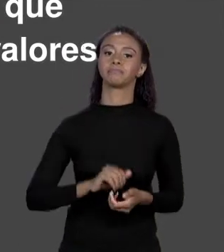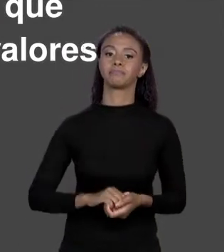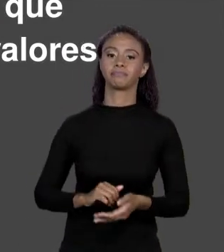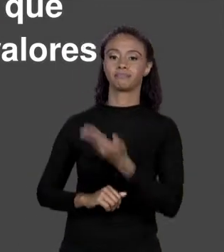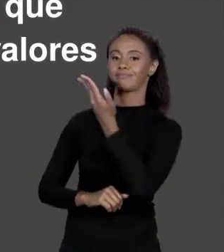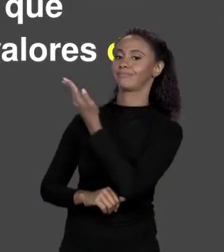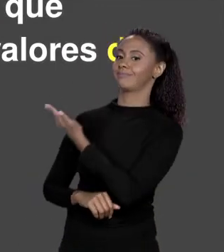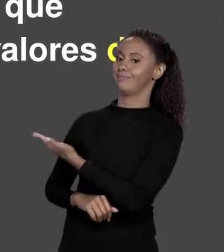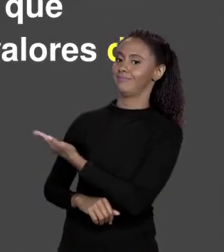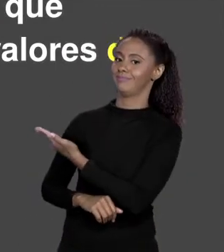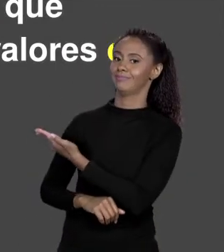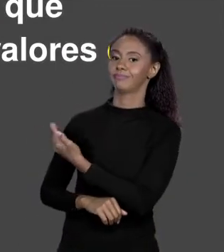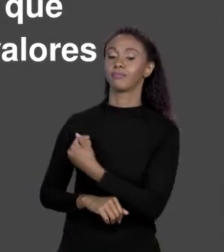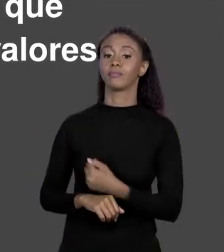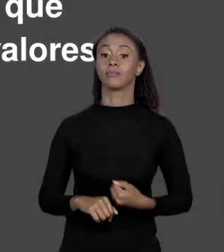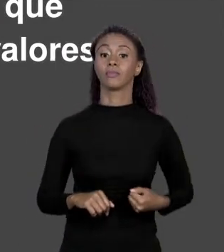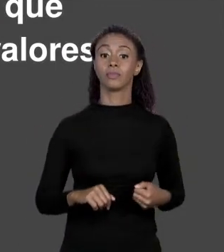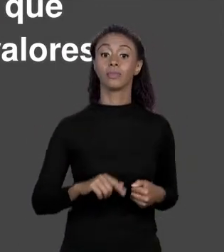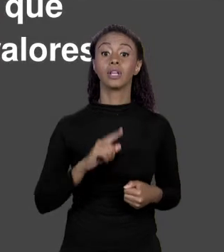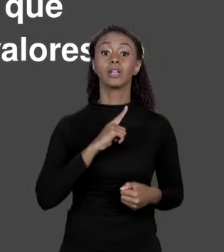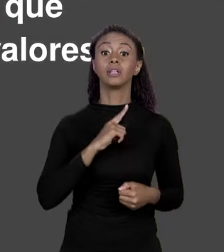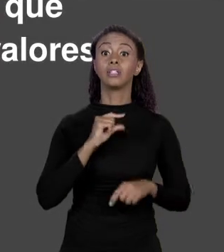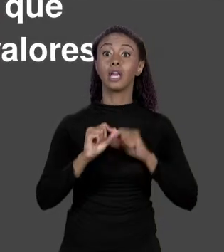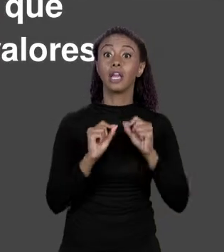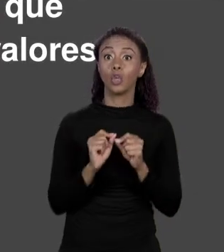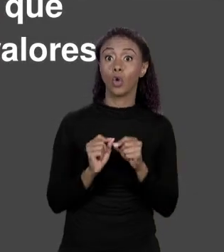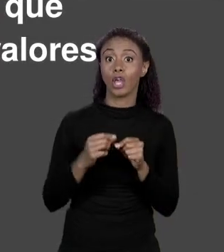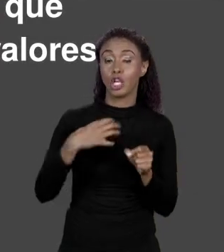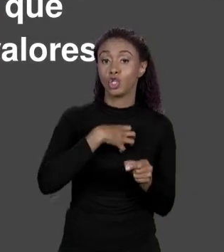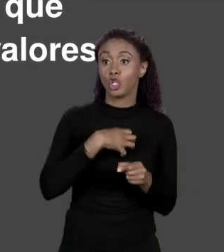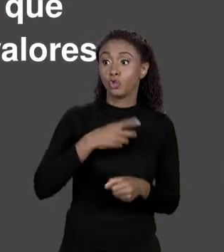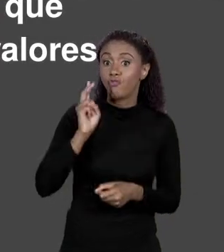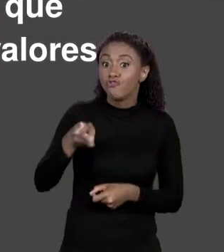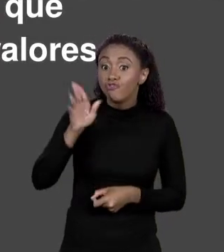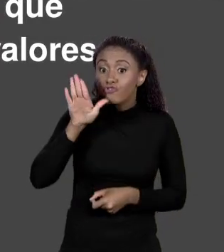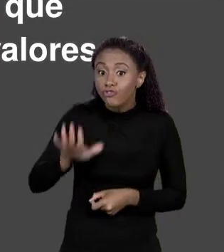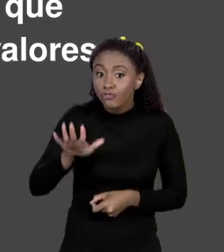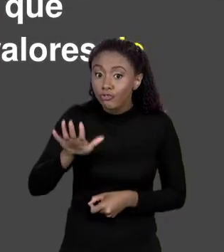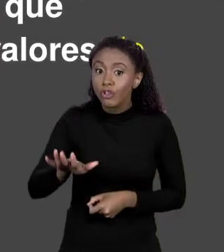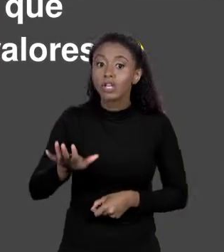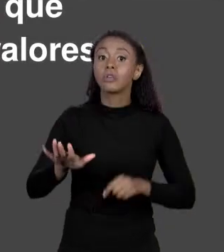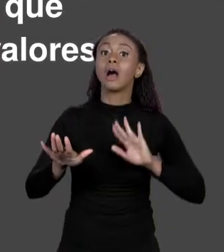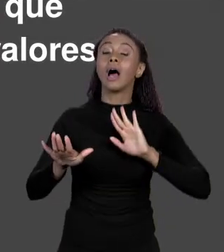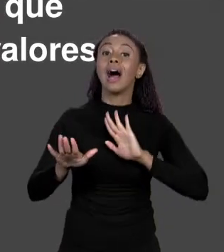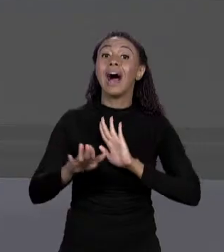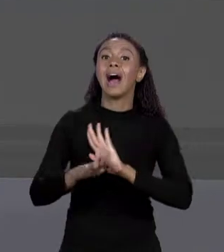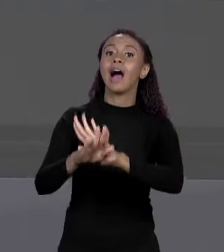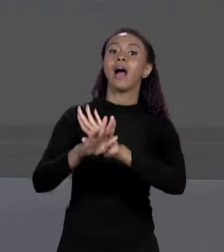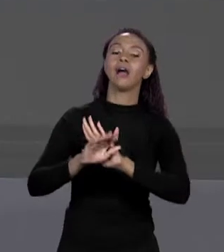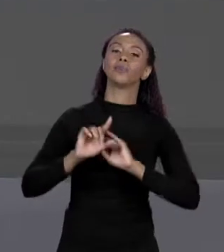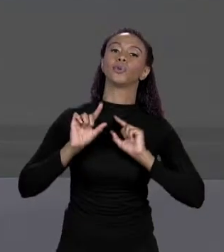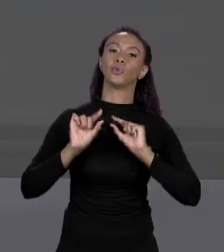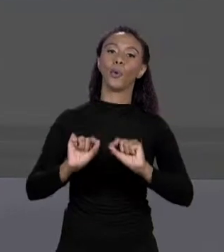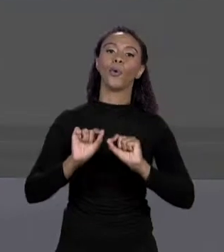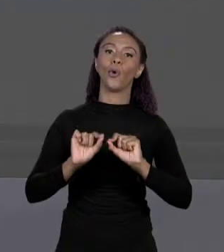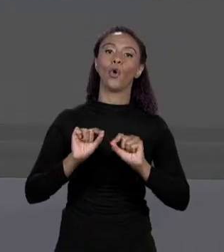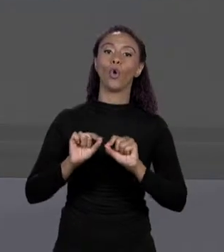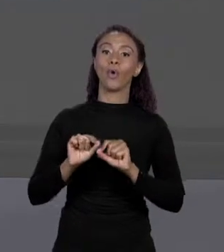AUMENTAR OU REDUZIR, É TAMANHO FIXO, QUE PERMITE QUE VOCÊ ARMAZENE UM CONJUNTO DE VALORES DO MESMO TIPO. ENTÃO NÃO PODE TER VALORES DE TIPOS